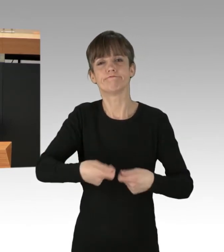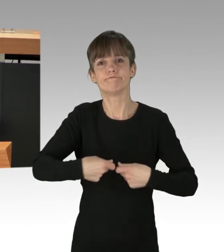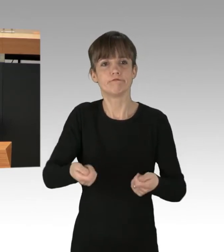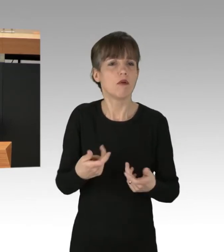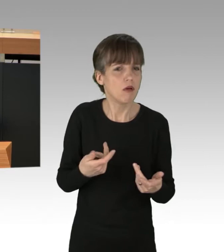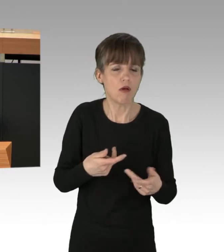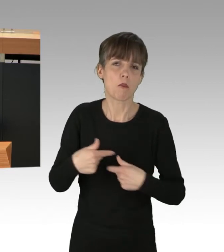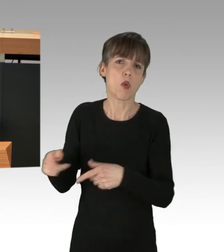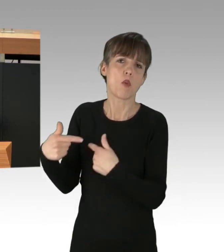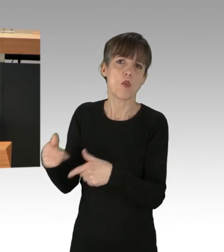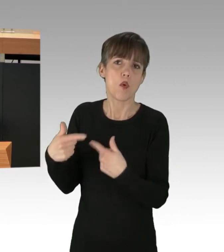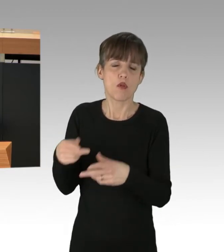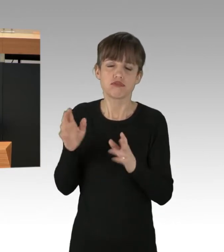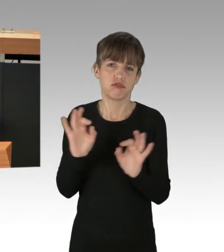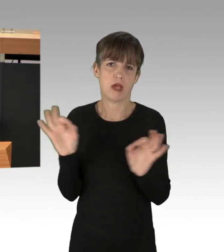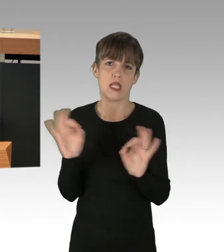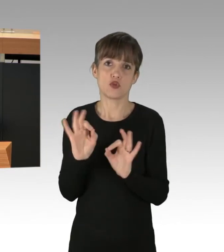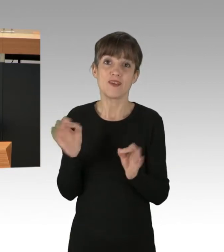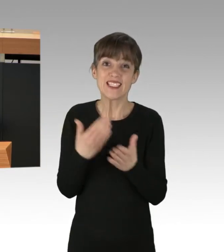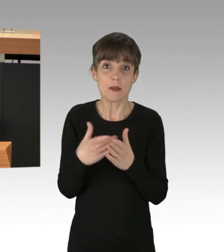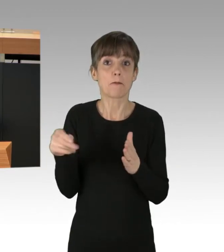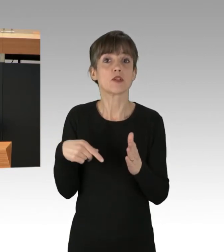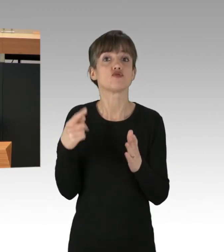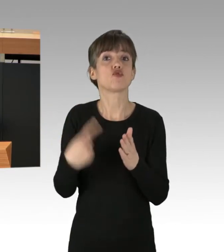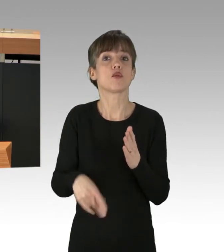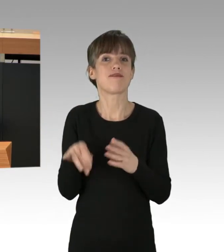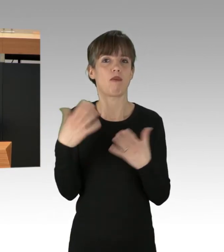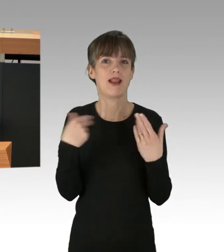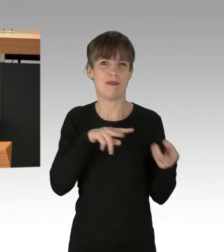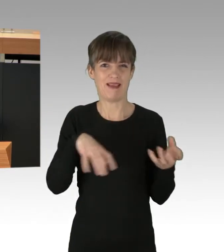sondern ist auch mitverantwortlich für die Klimakrise. Es geht bei der Überproduktion